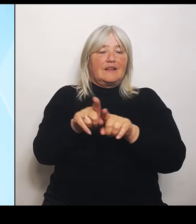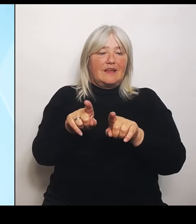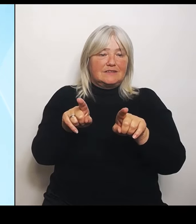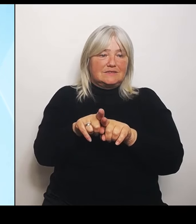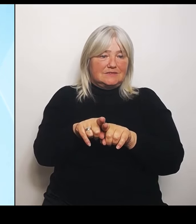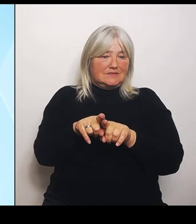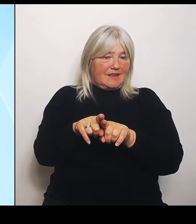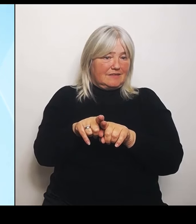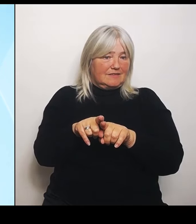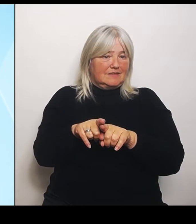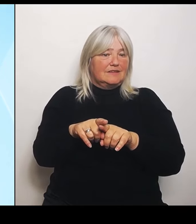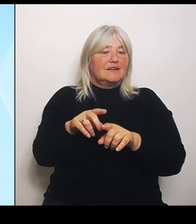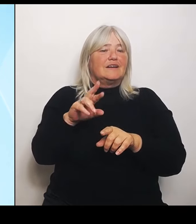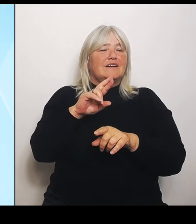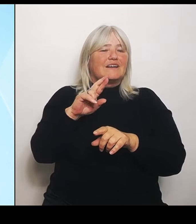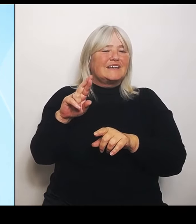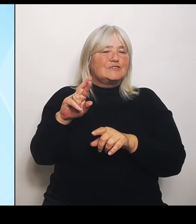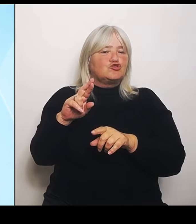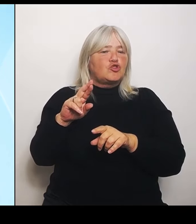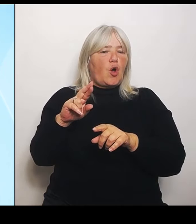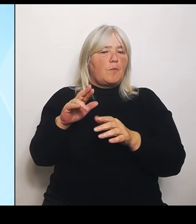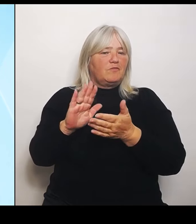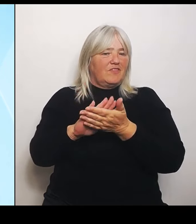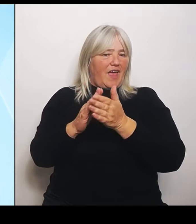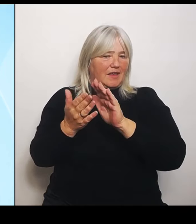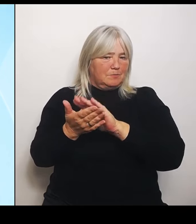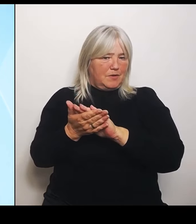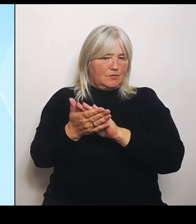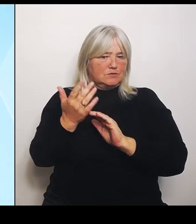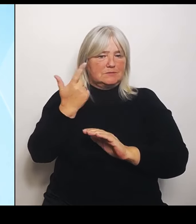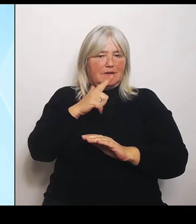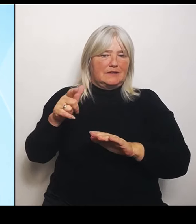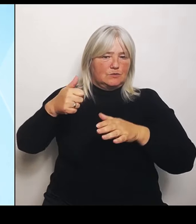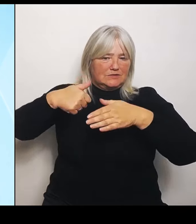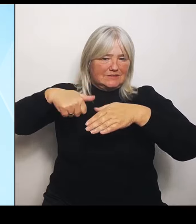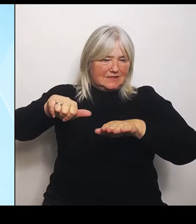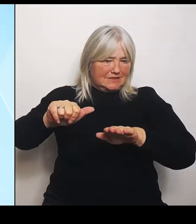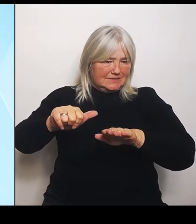2016 gewissermaßen angewendet. Und hinter der steht ja so ein